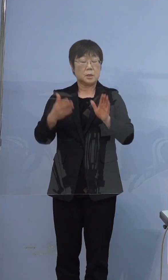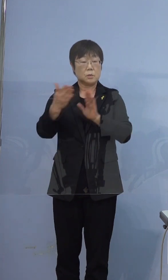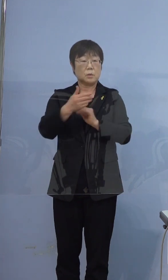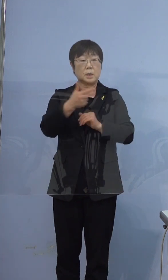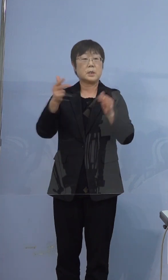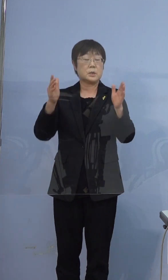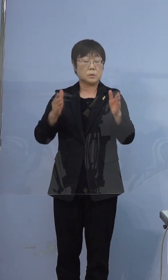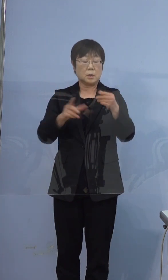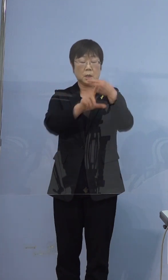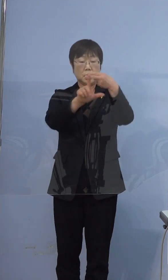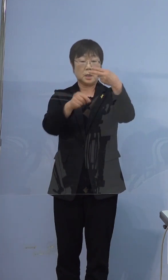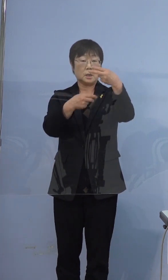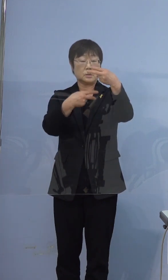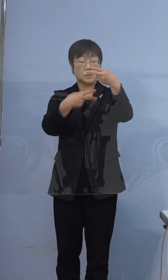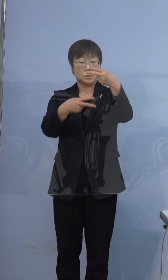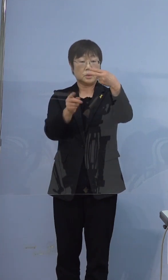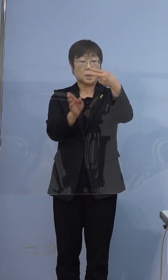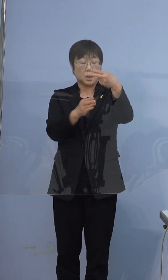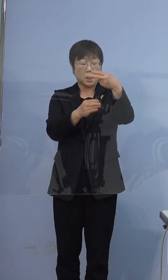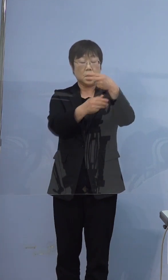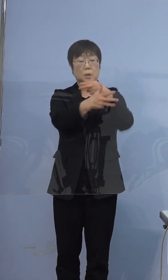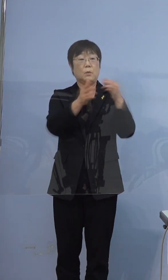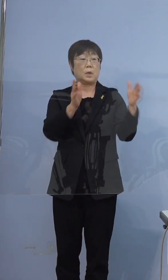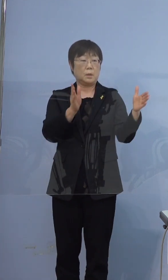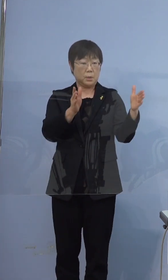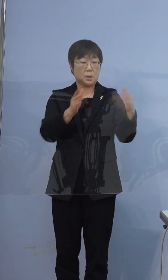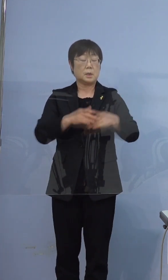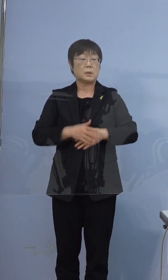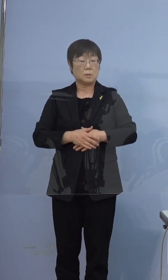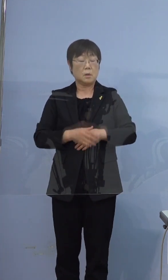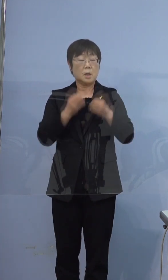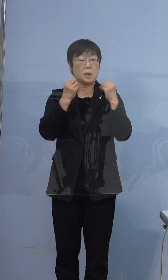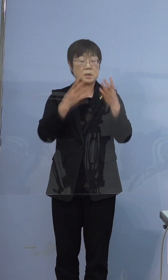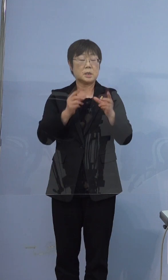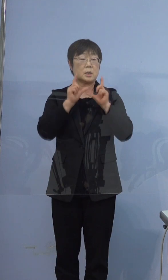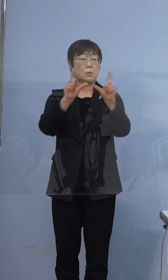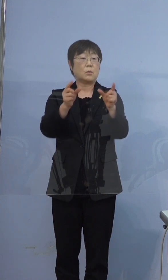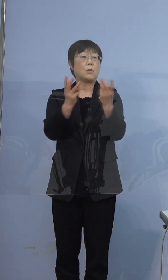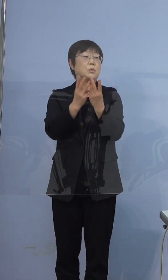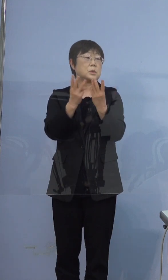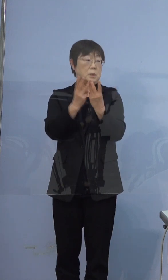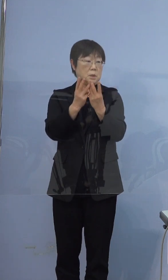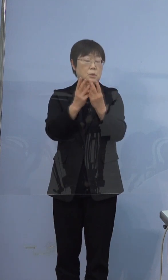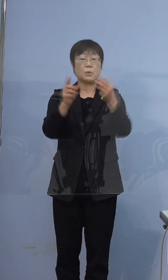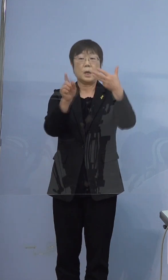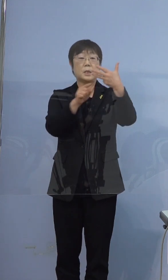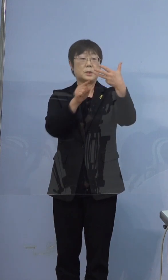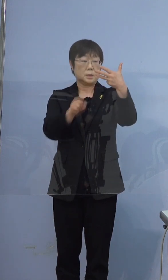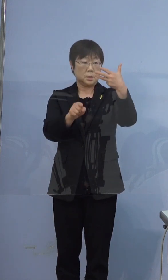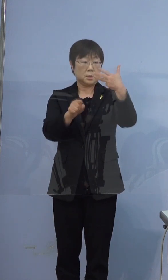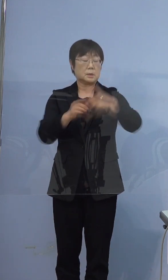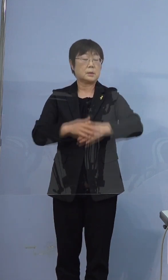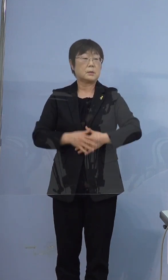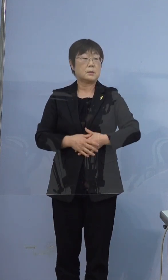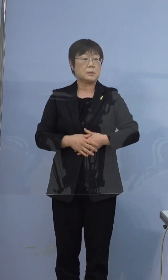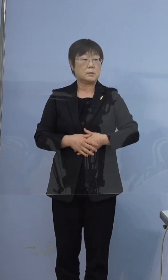2月2日から8日までの間の新規報告者数は8人です